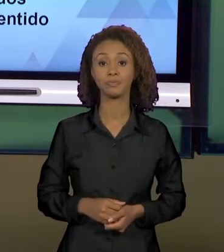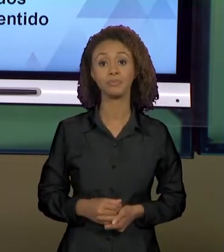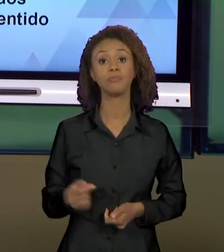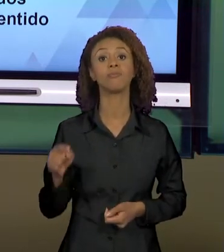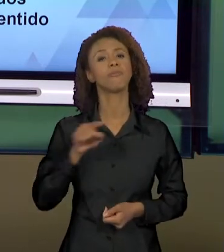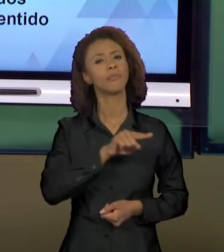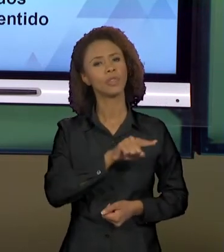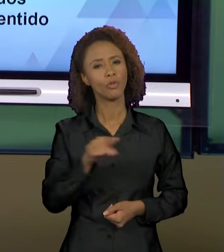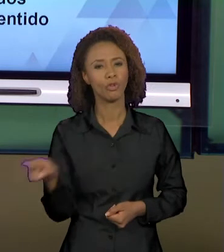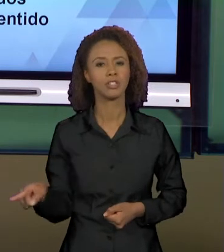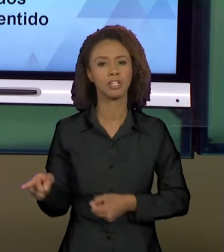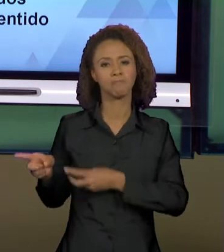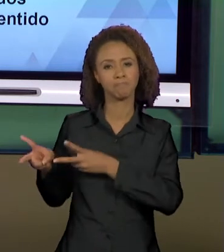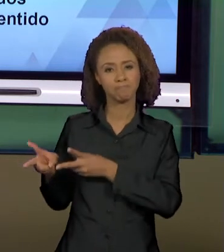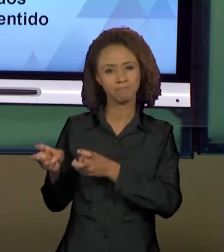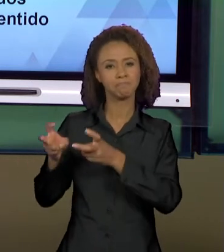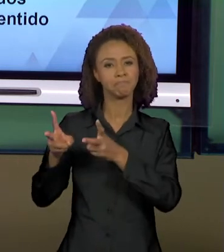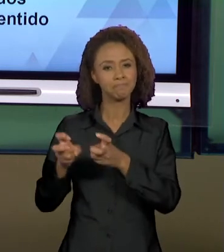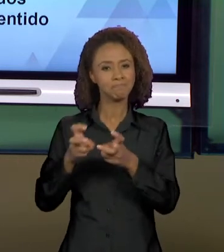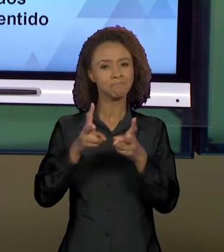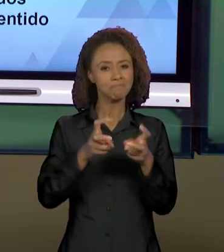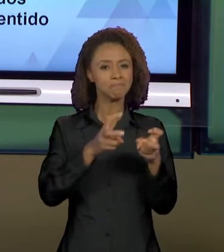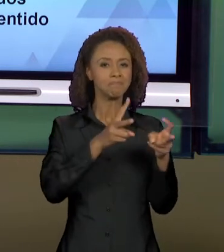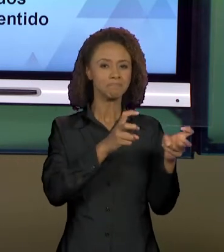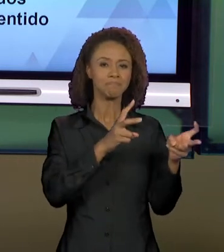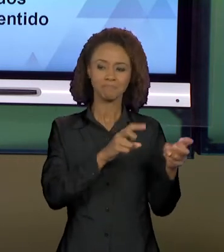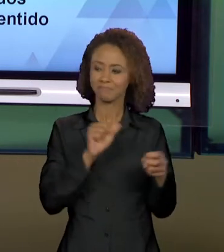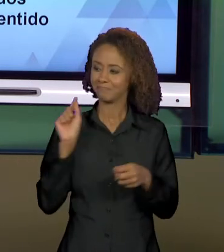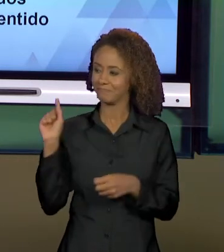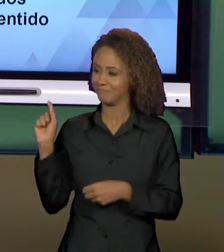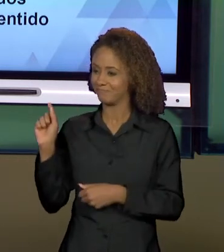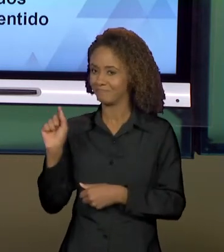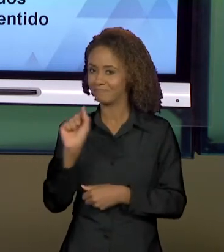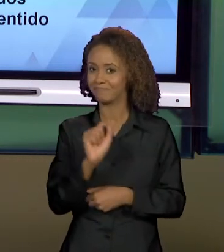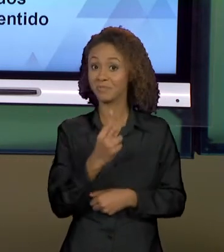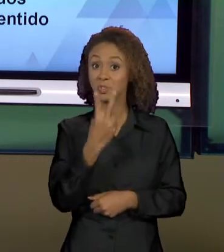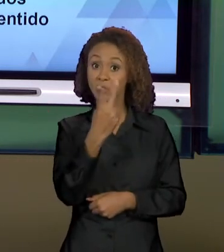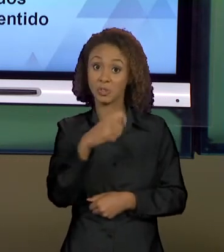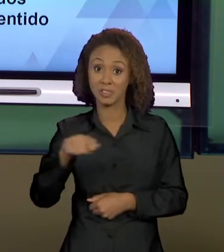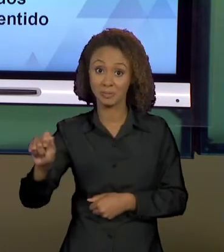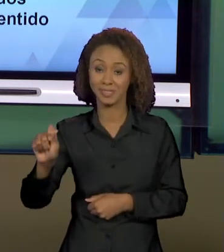ACOMPANHANDO AO LONGO DESSES DOIS MESES COMO QUE